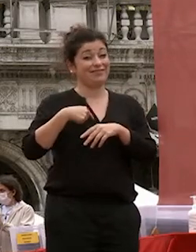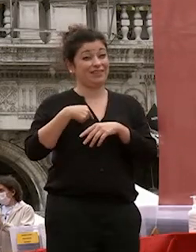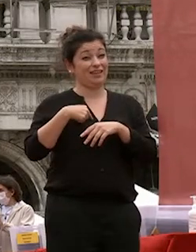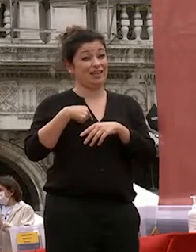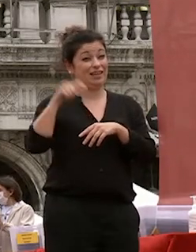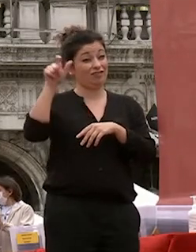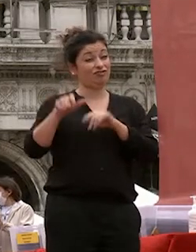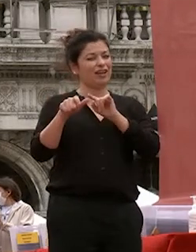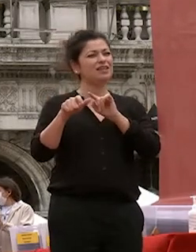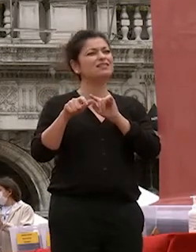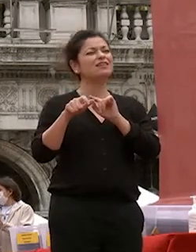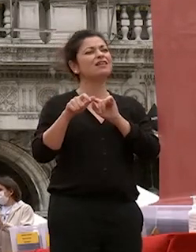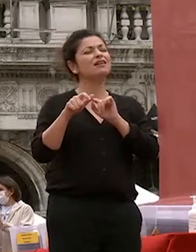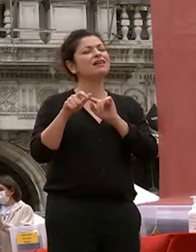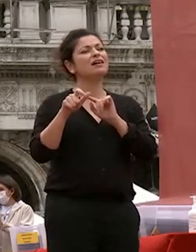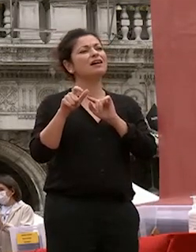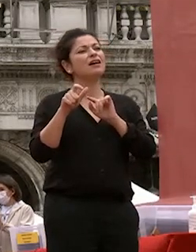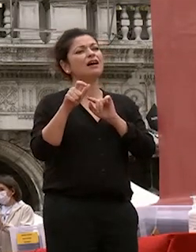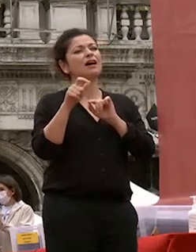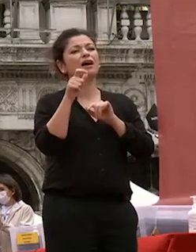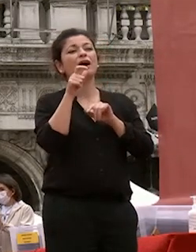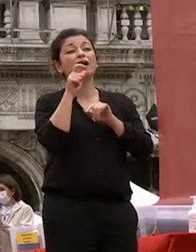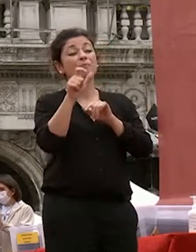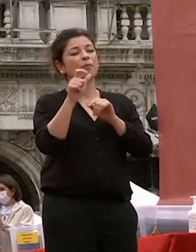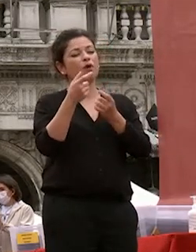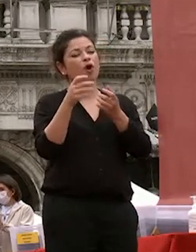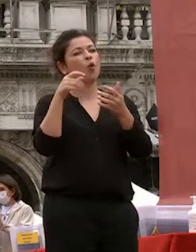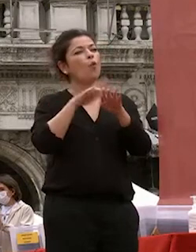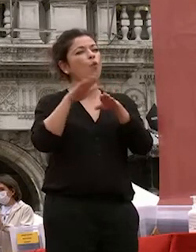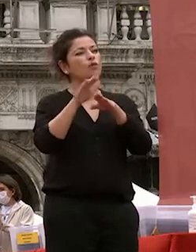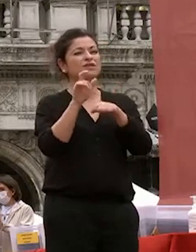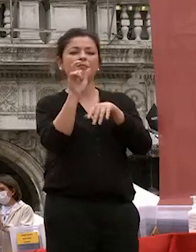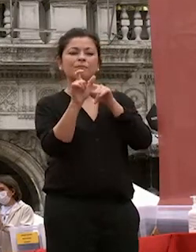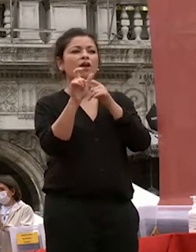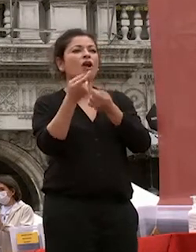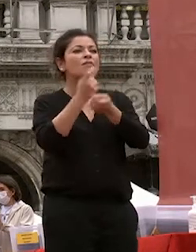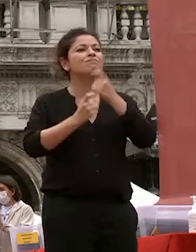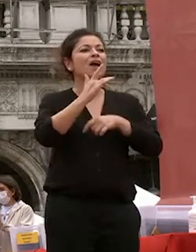etimologicamente è rappresentato da un cuore è il verbo seguire seguire il